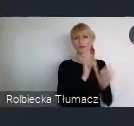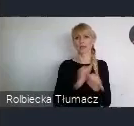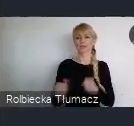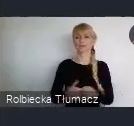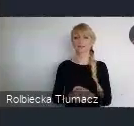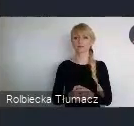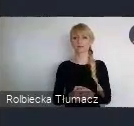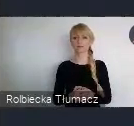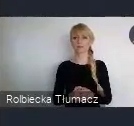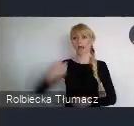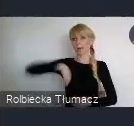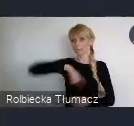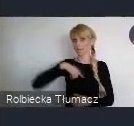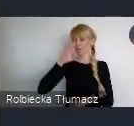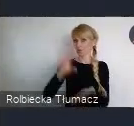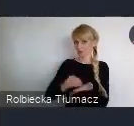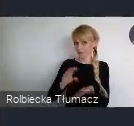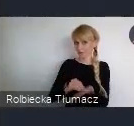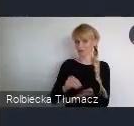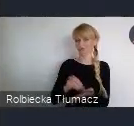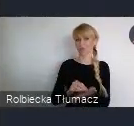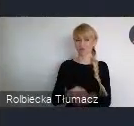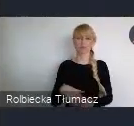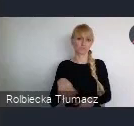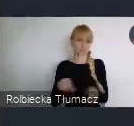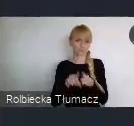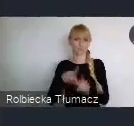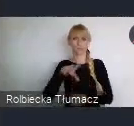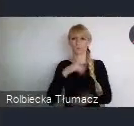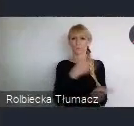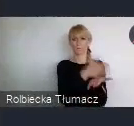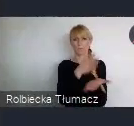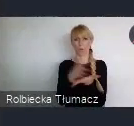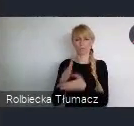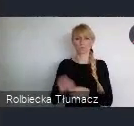Natomiast to nasze doświadczenie, jest takie często bliższe i przez to ciekawsze. Więc warto się też tym pochwalić.